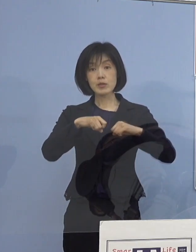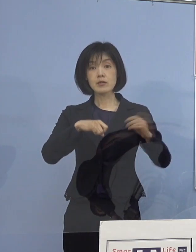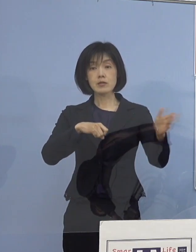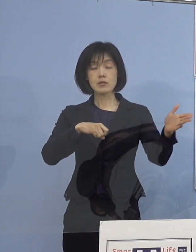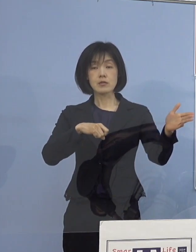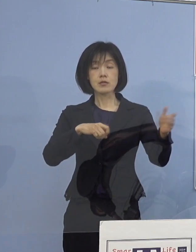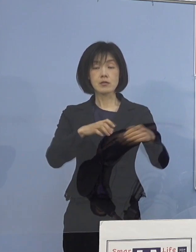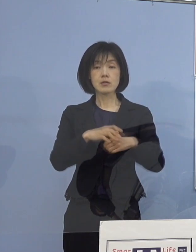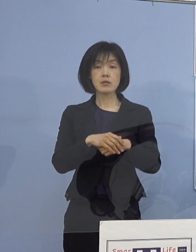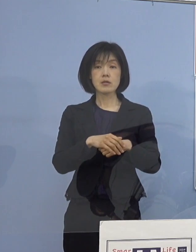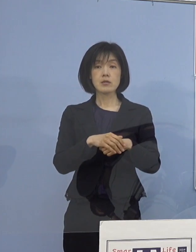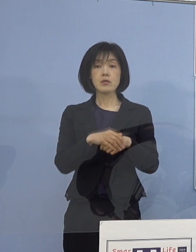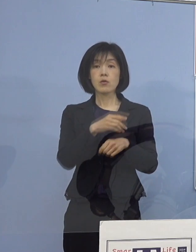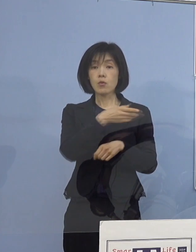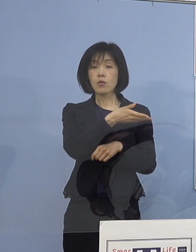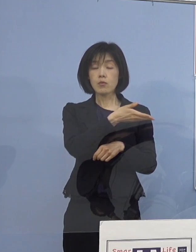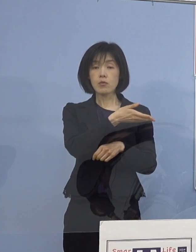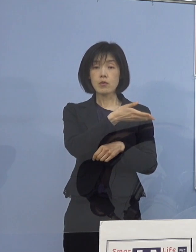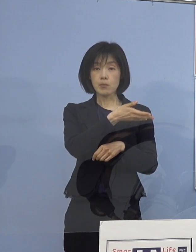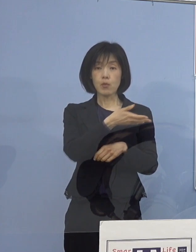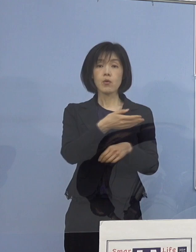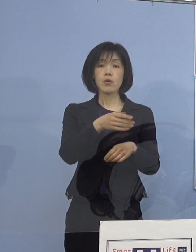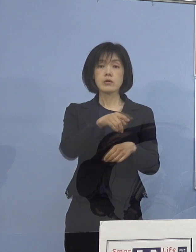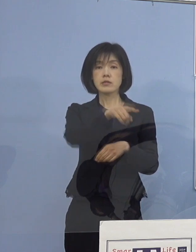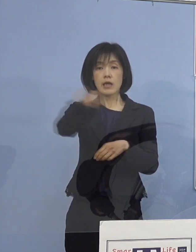こうしたものも これ全部の高校、あるいは小中学校